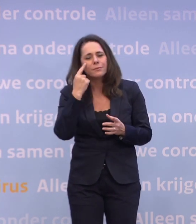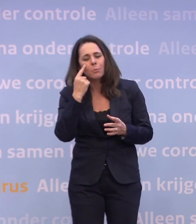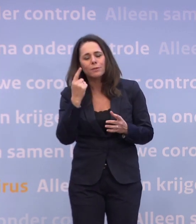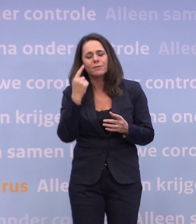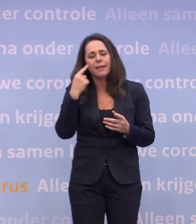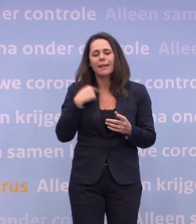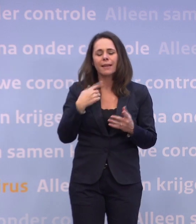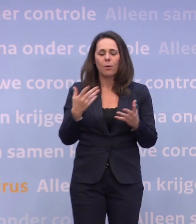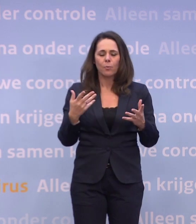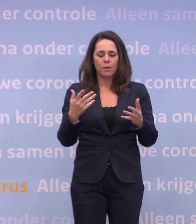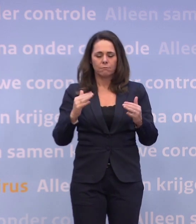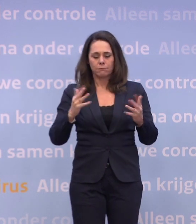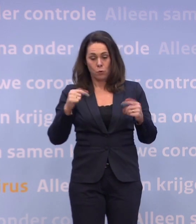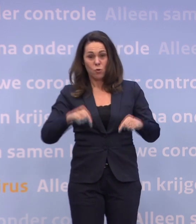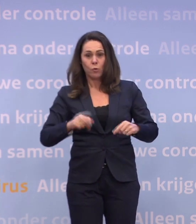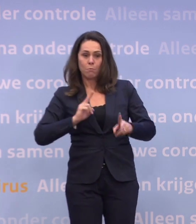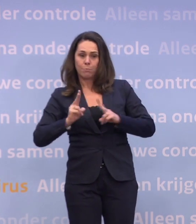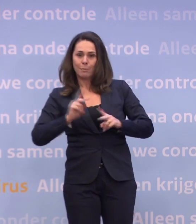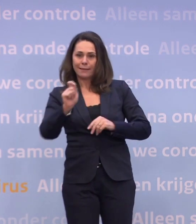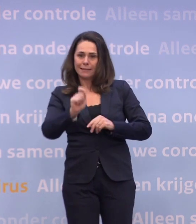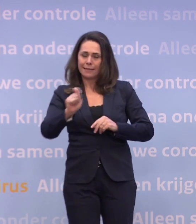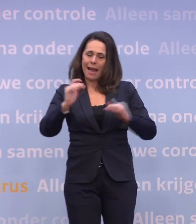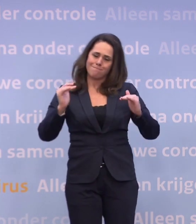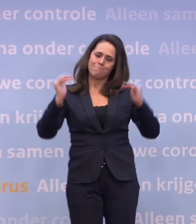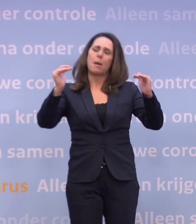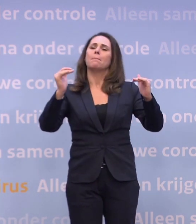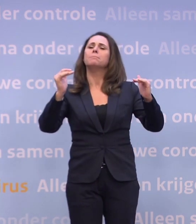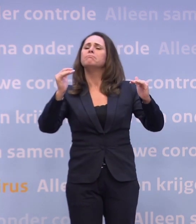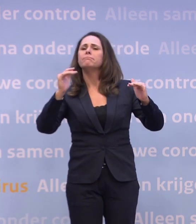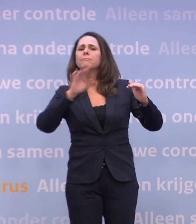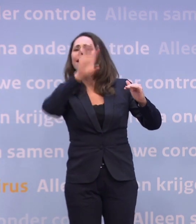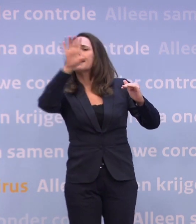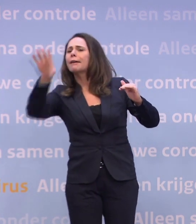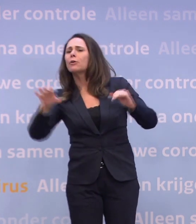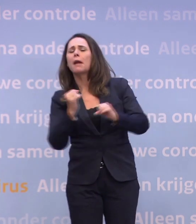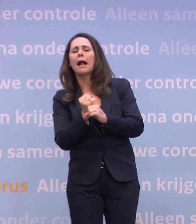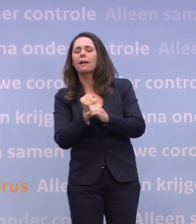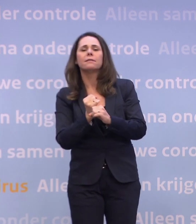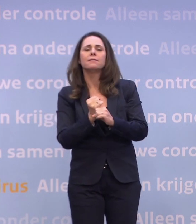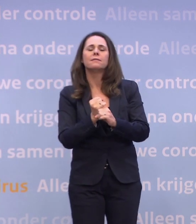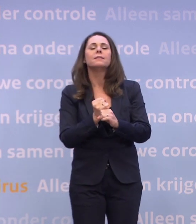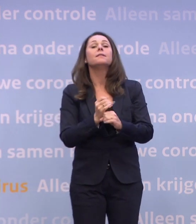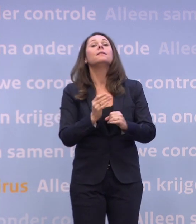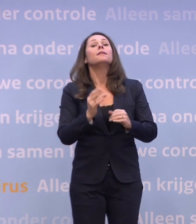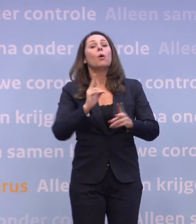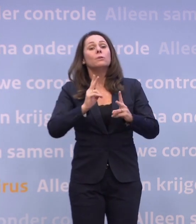...om in zo'n hoge besmettingsgraad al te regionaal te willen werken. Dat doen we natuurlijk wel op het moment dat de besmettingsgraad heel laag is...